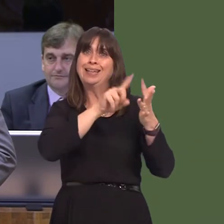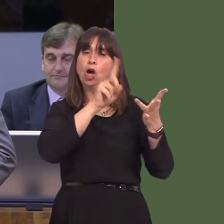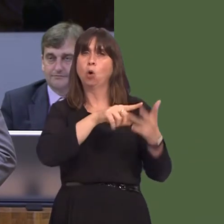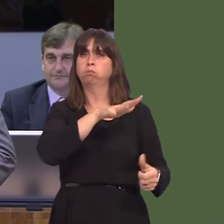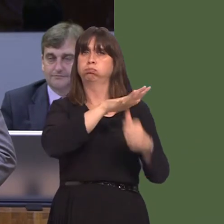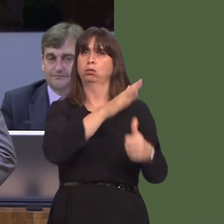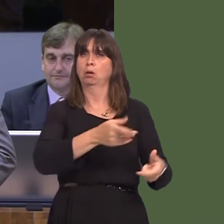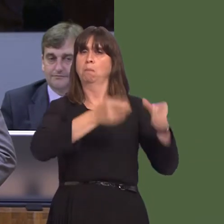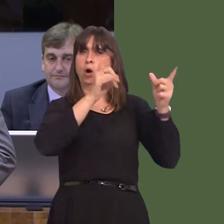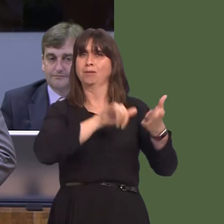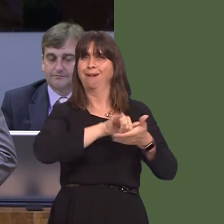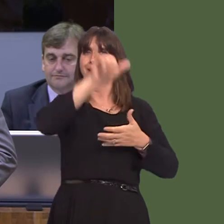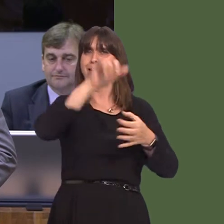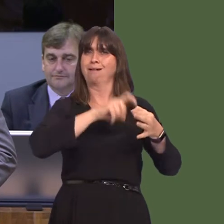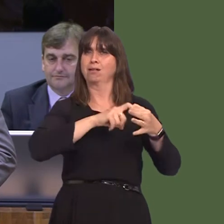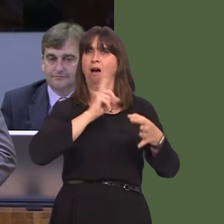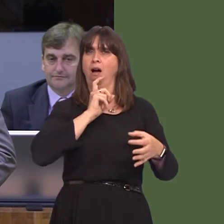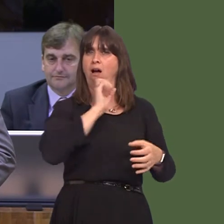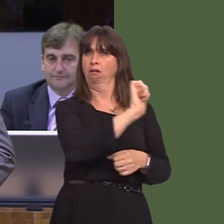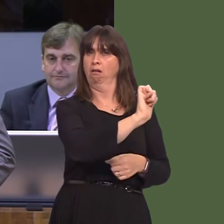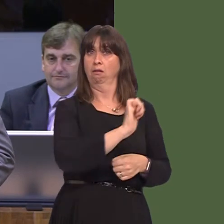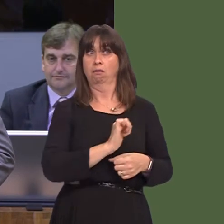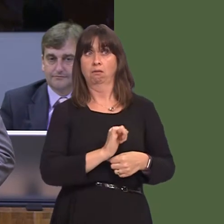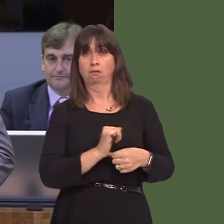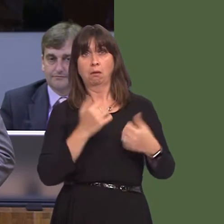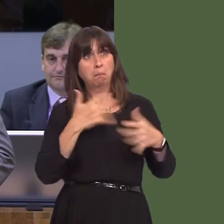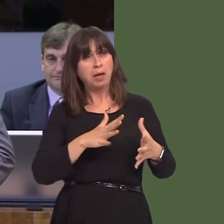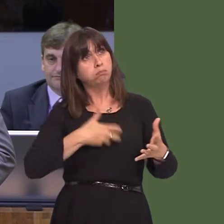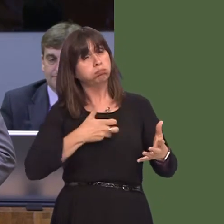airlines about these comments, given that they are a strategic partner of yours and,